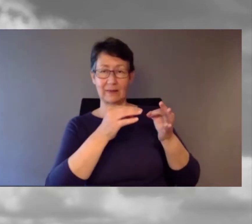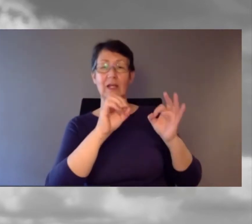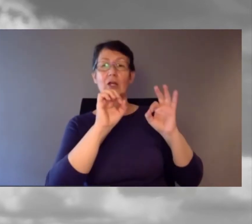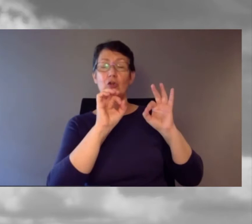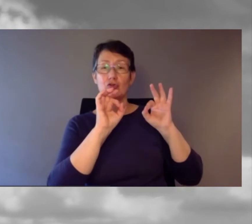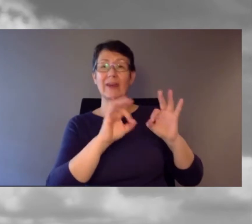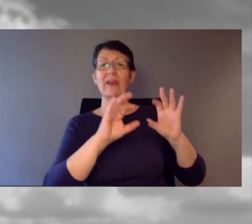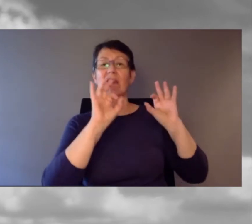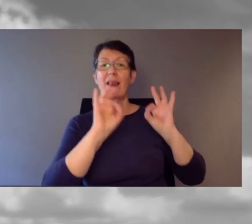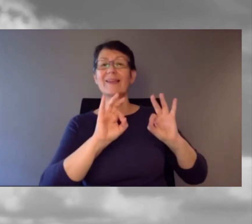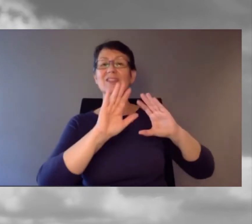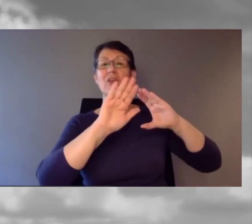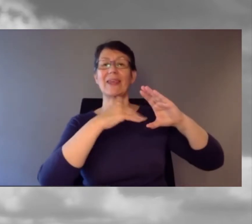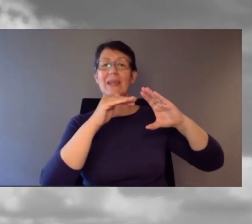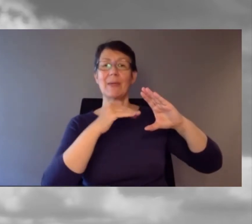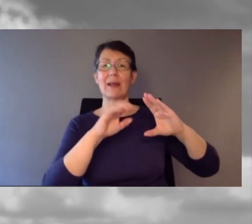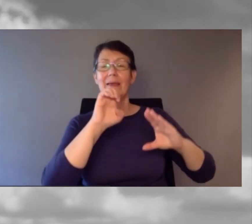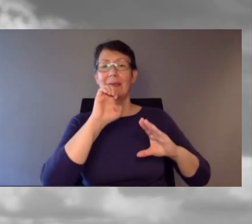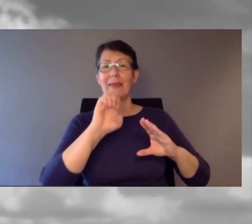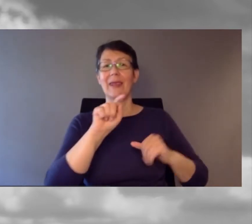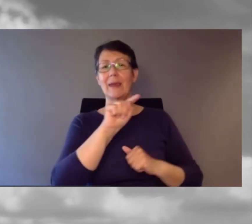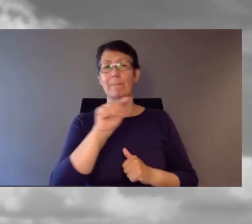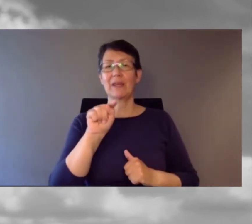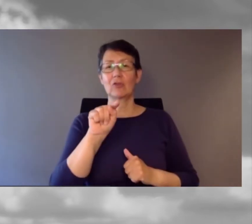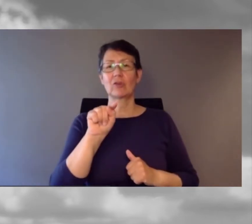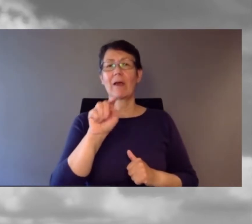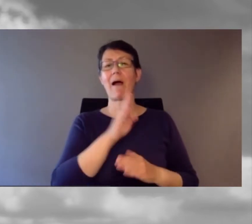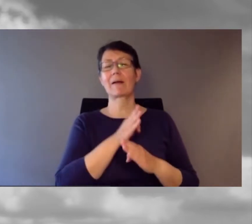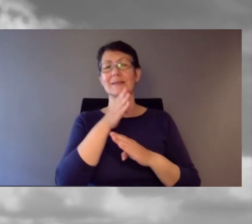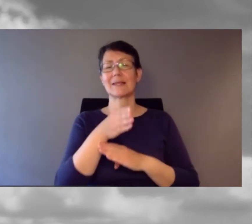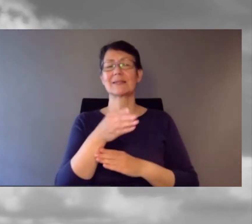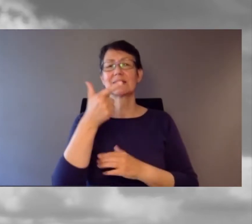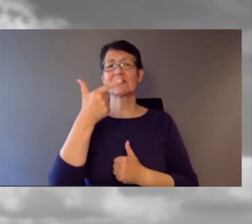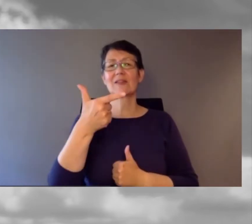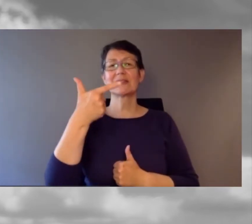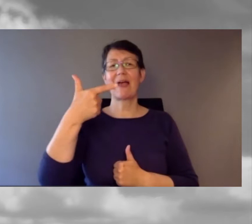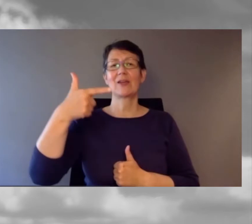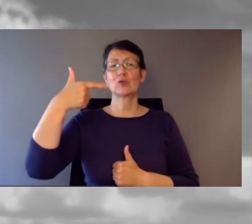Fragen stellen Sie gerne per Mail: